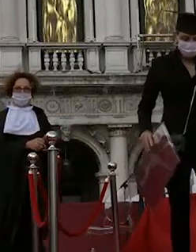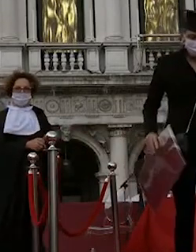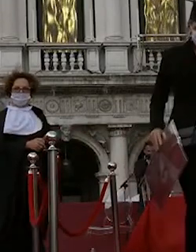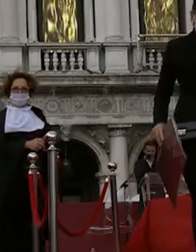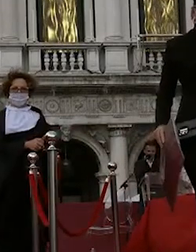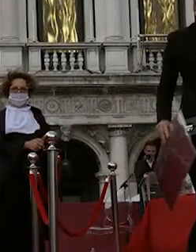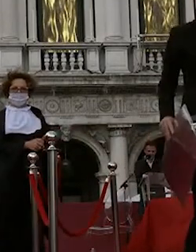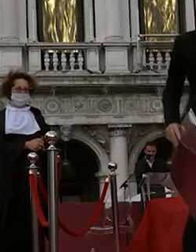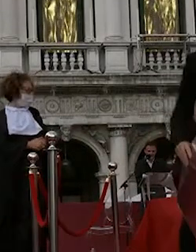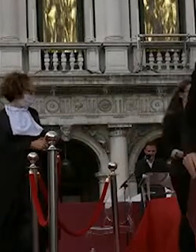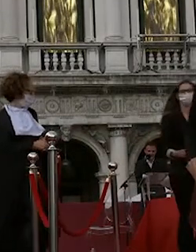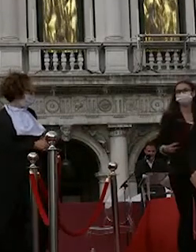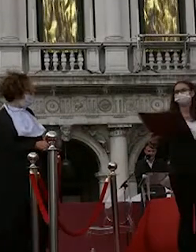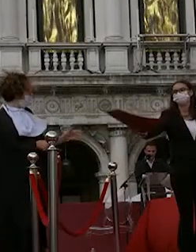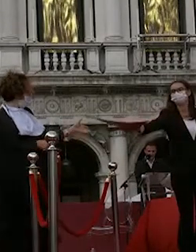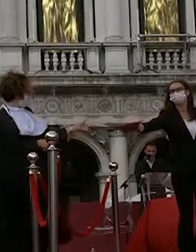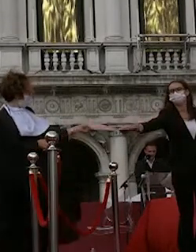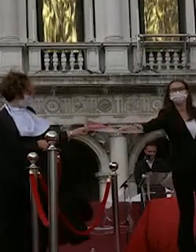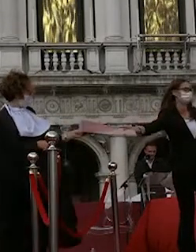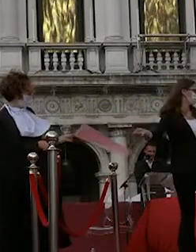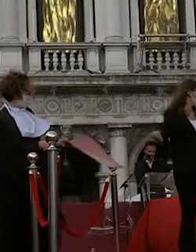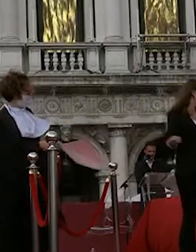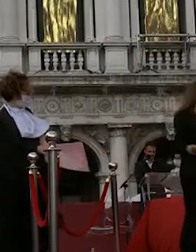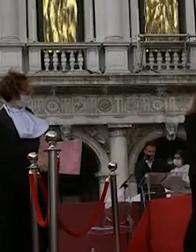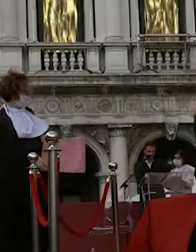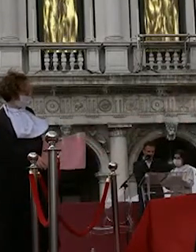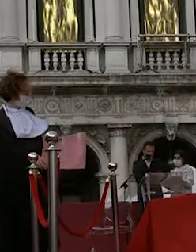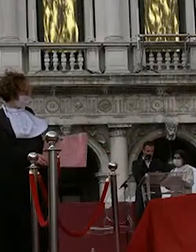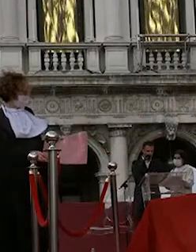francescon igor 6 c